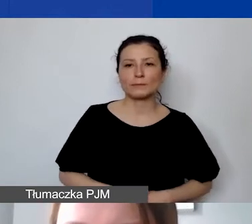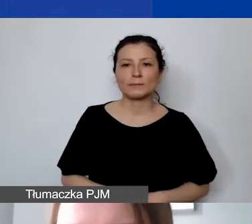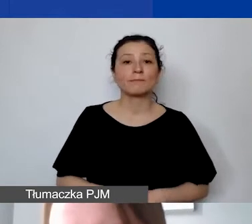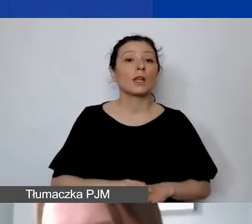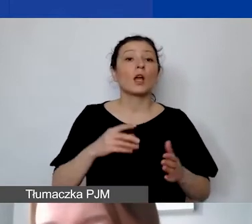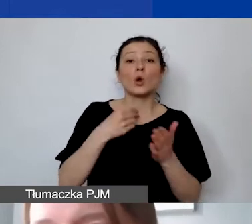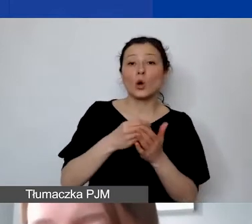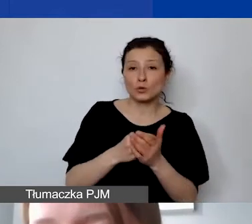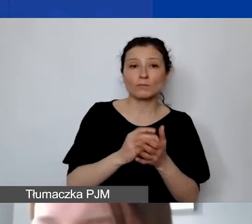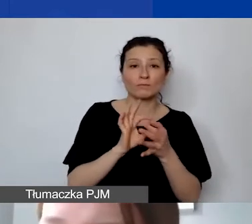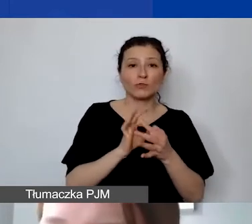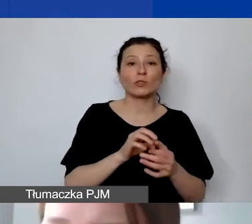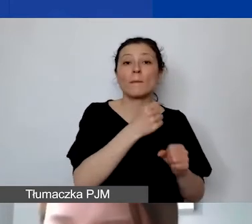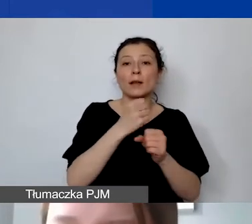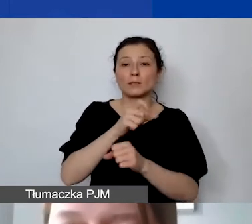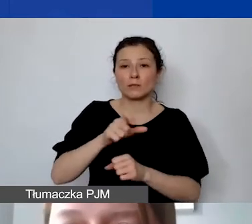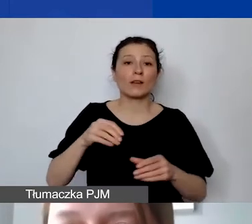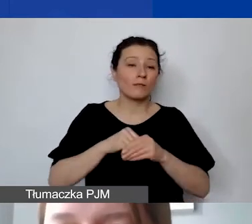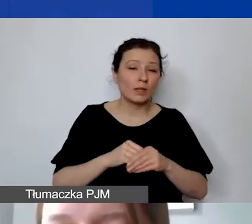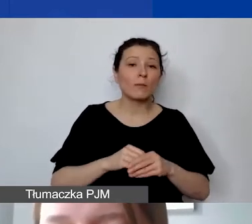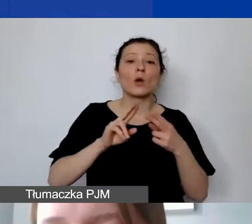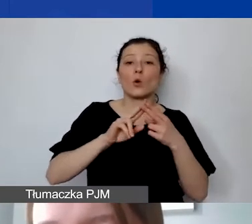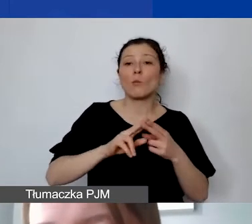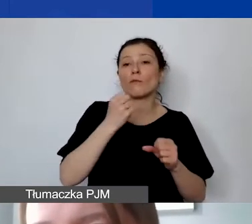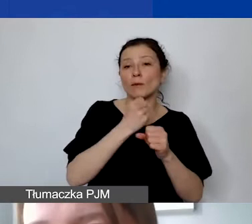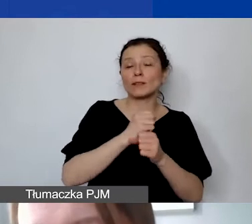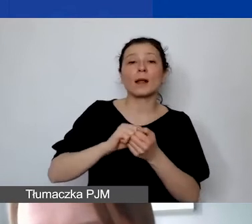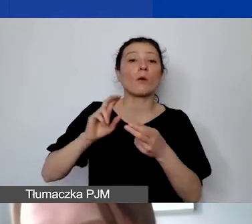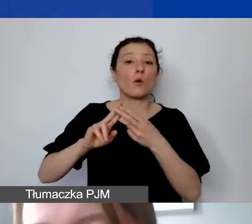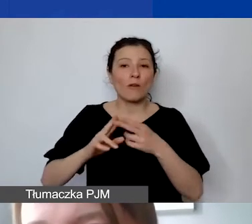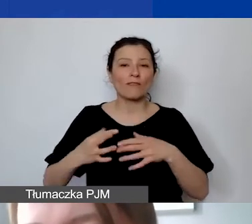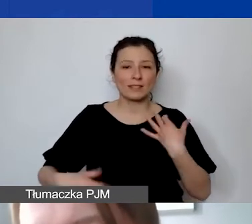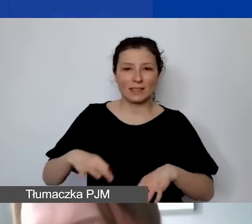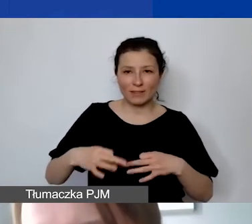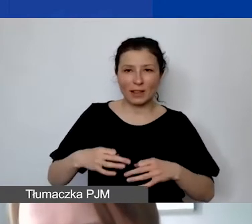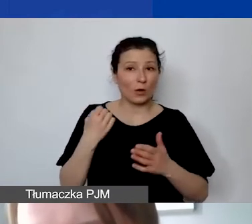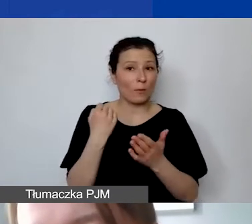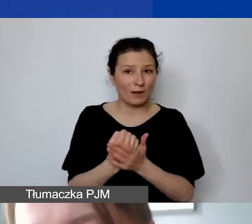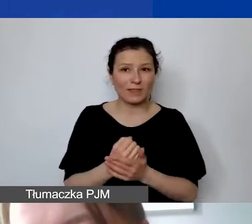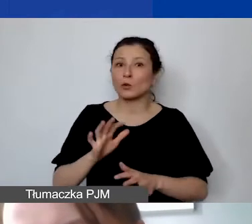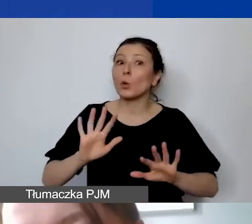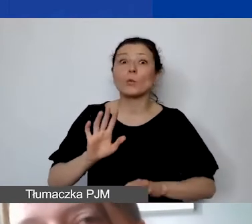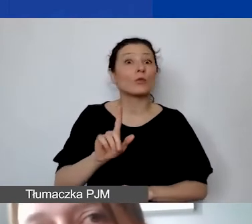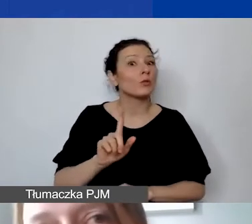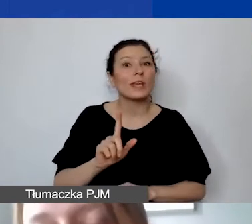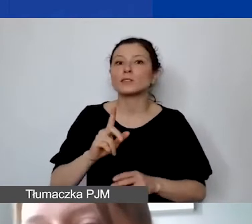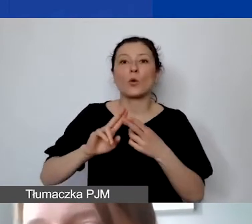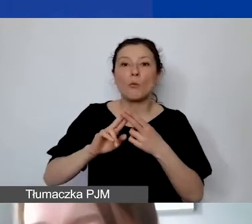gdzie możemy ująć albo umowę o pracę, albo umowy cywilnoprawne. Ale uwaga, to nie są umowy o dzieło. Umowy o dzieło to są umowy efektu.